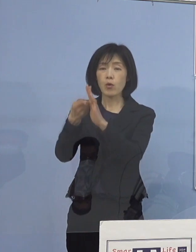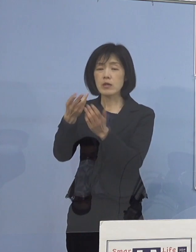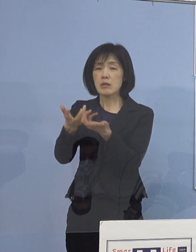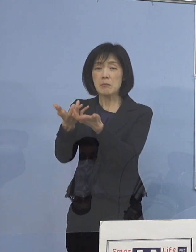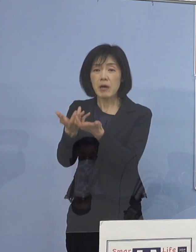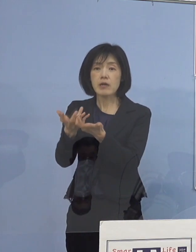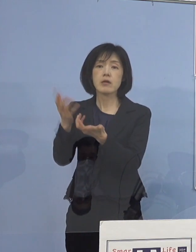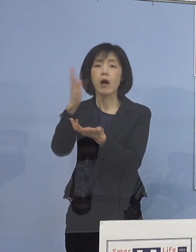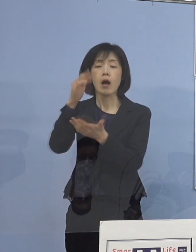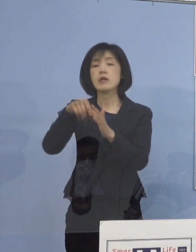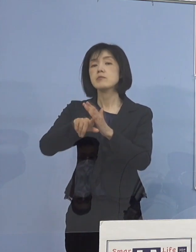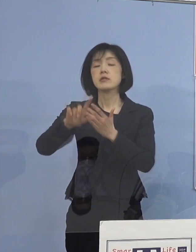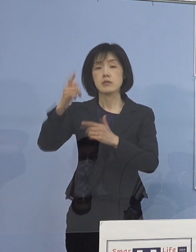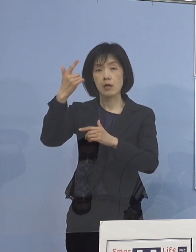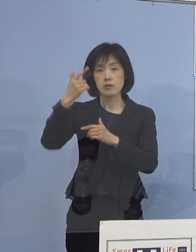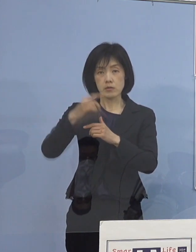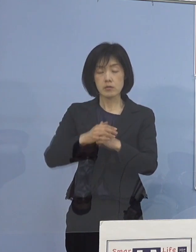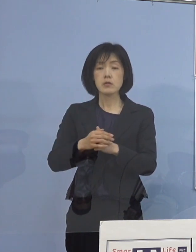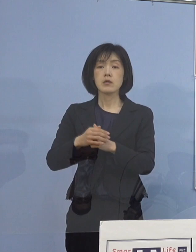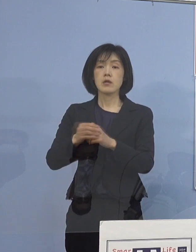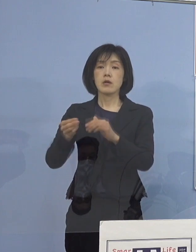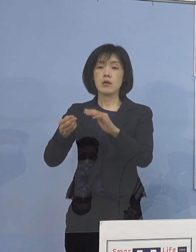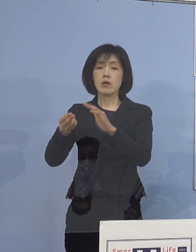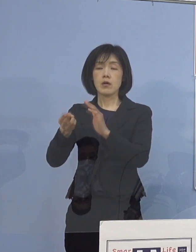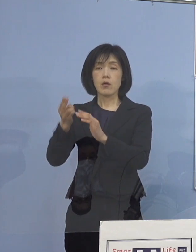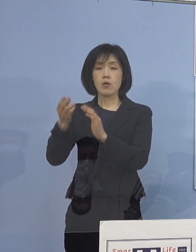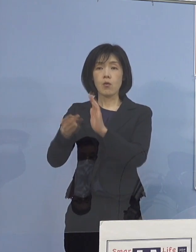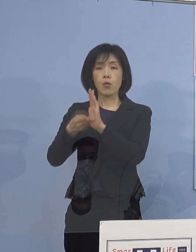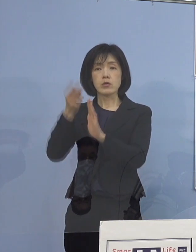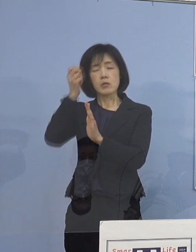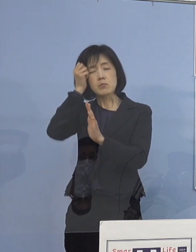宿泊療養できない子どもさんたちが 多い部分がありますので